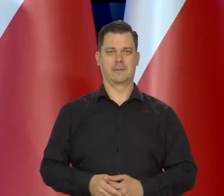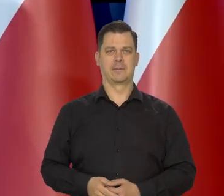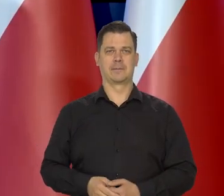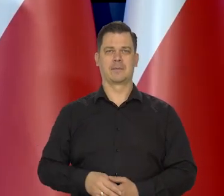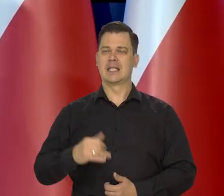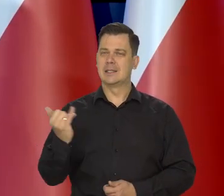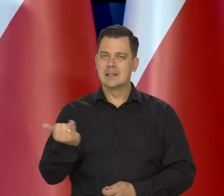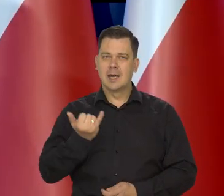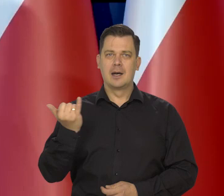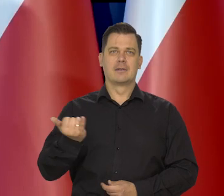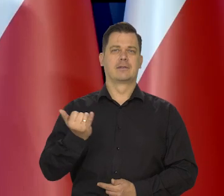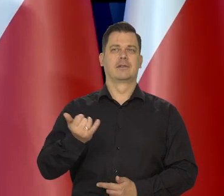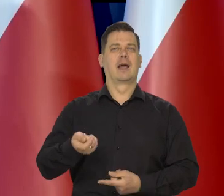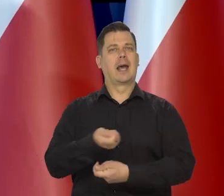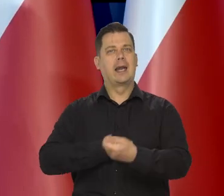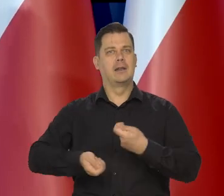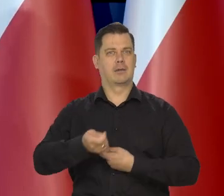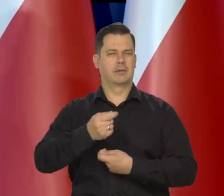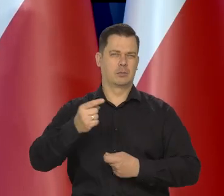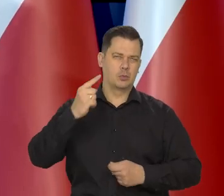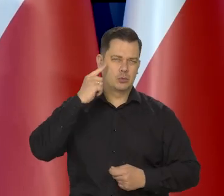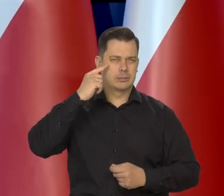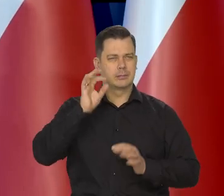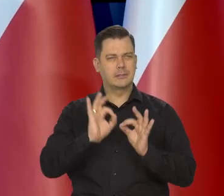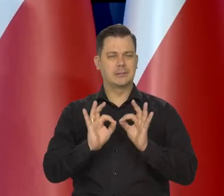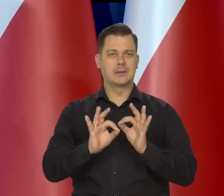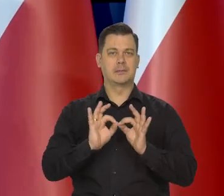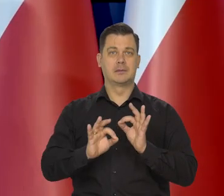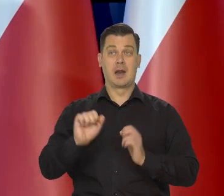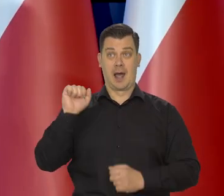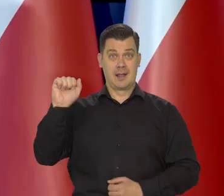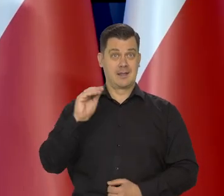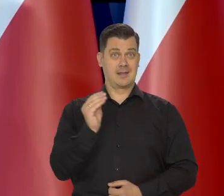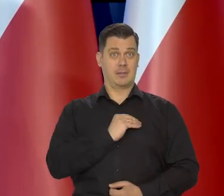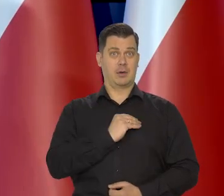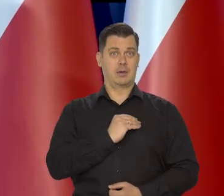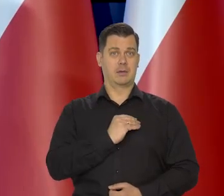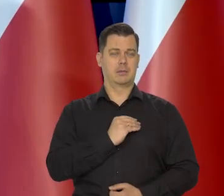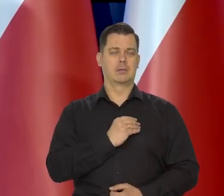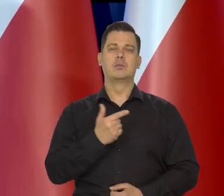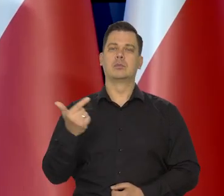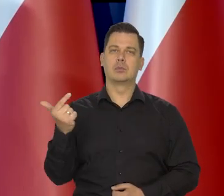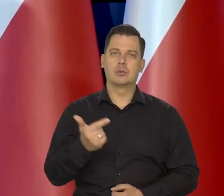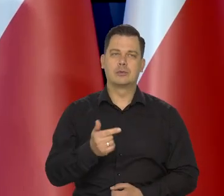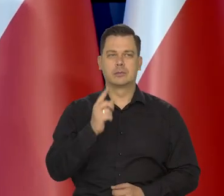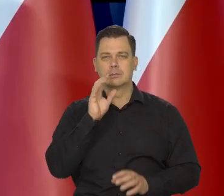Zawsze ten mechanizm przecież działa także bez demokracji, a już w demokracji on się tak właśnie dokonuje